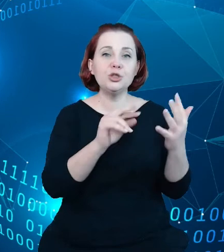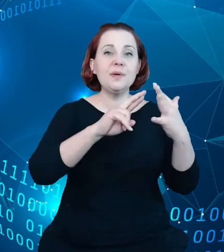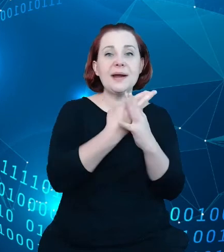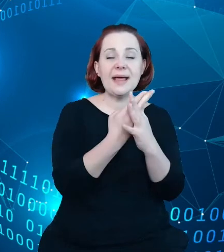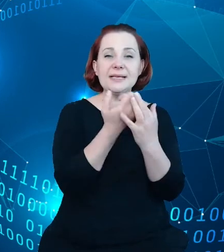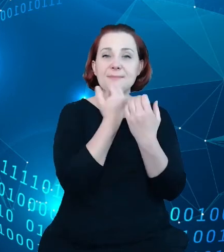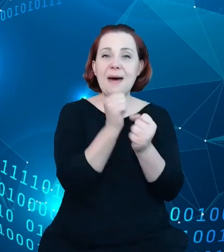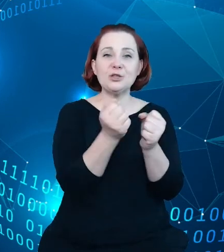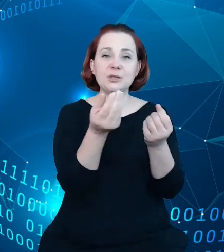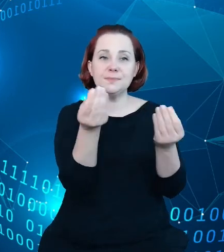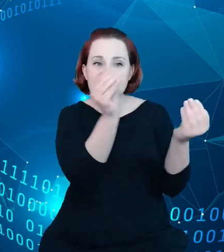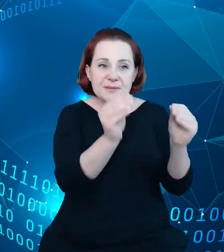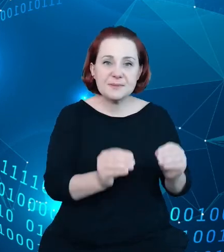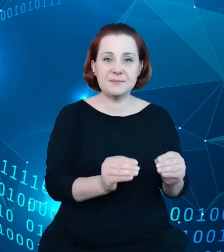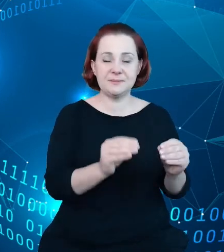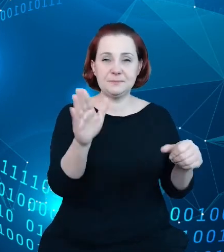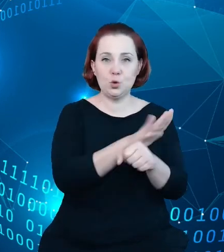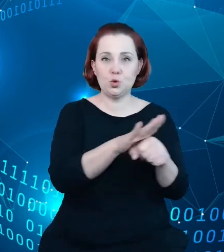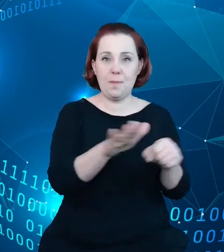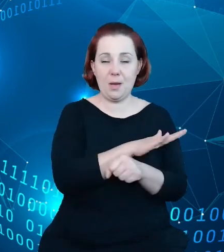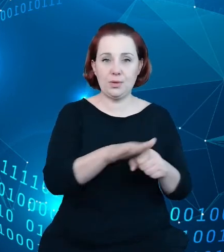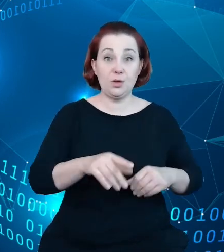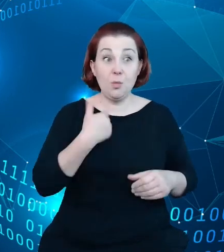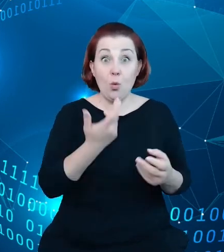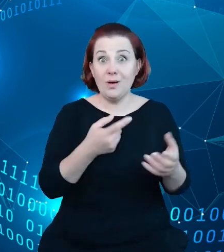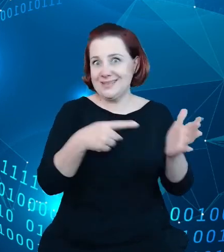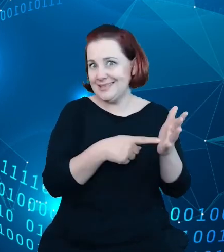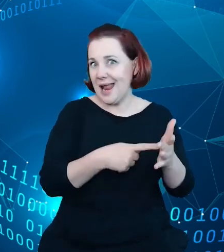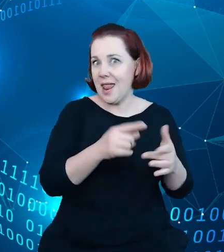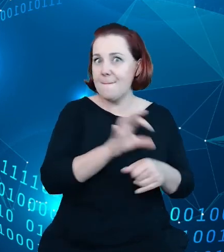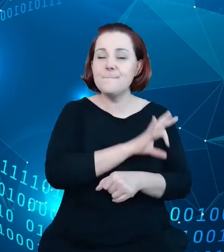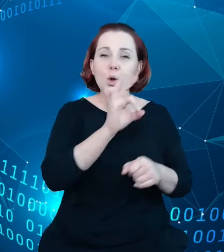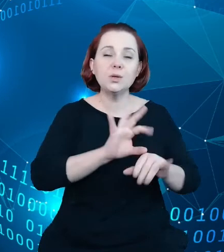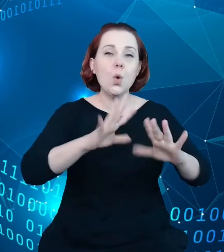chmurą, co było założeniem projektu tak naprawdę. Chmurą aplikacji, która miała